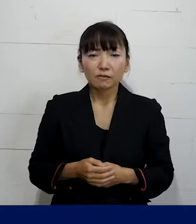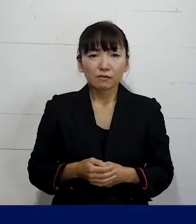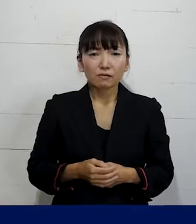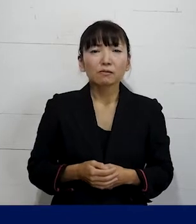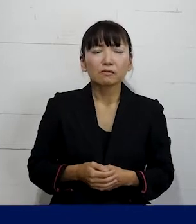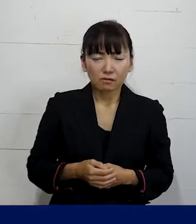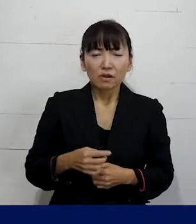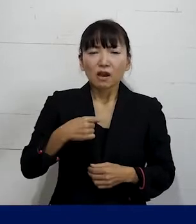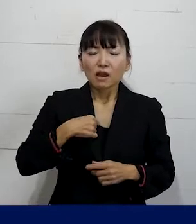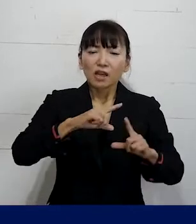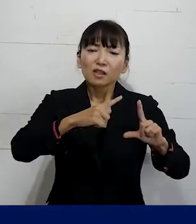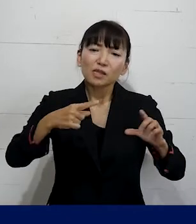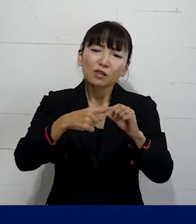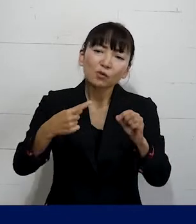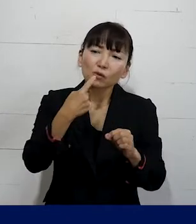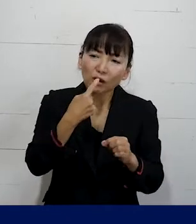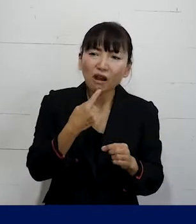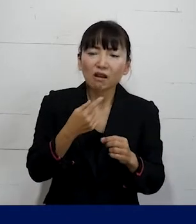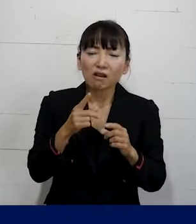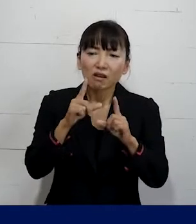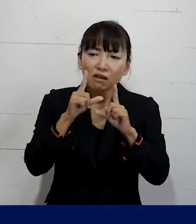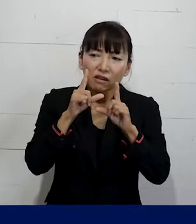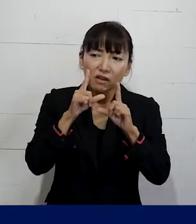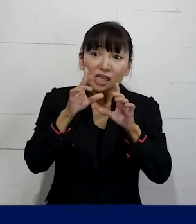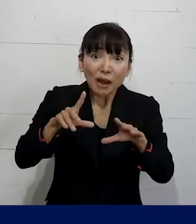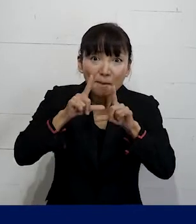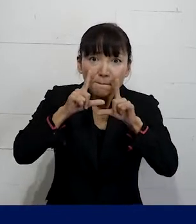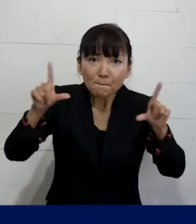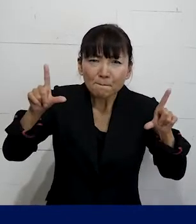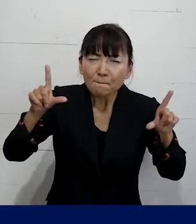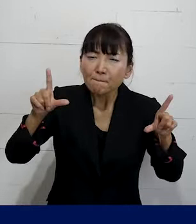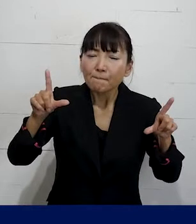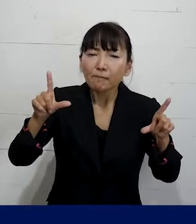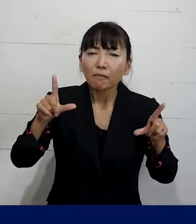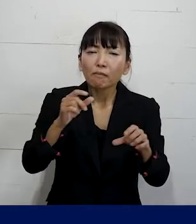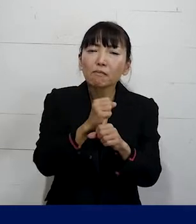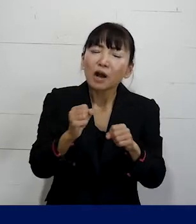自分がLGBTQ当事者ですというふうに 今はまだ言えてない